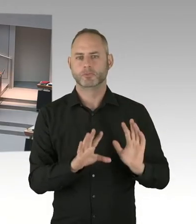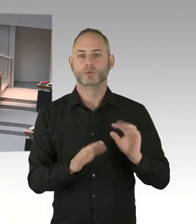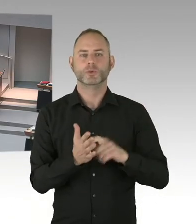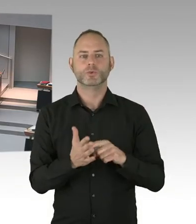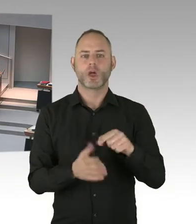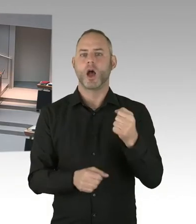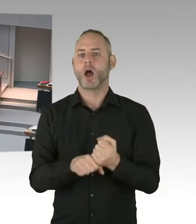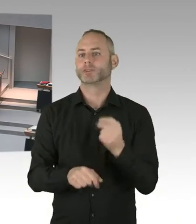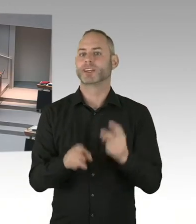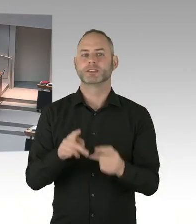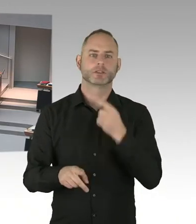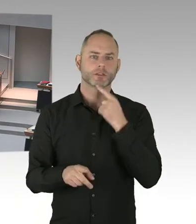(Präsidium) Frau Senatorin, bitte schön.